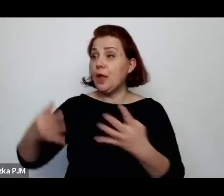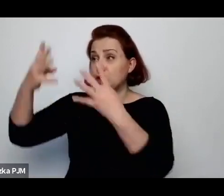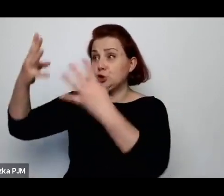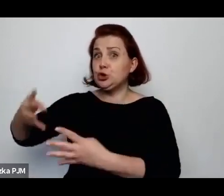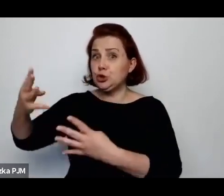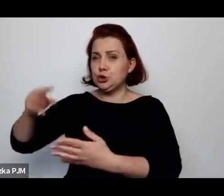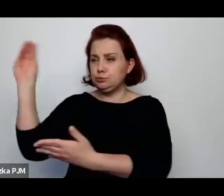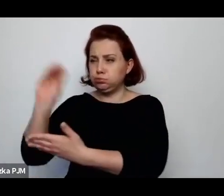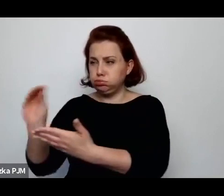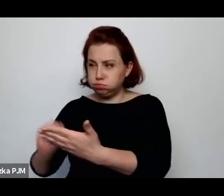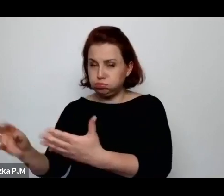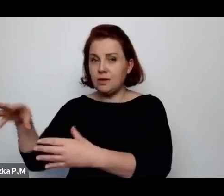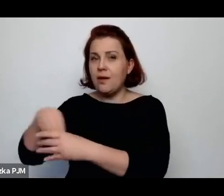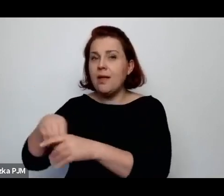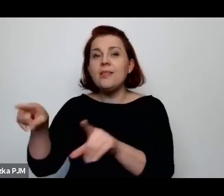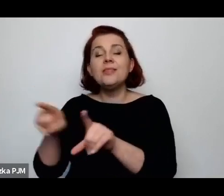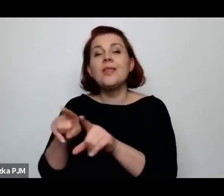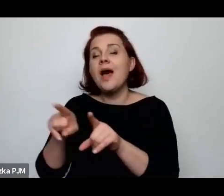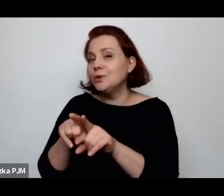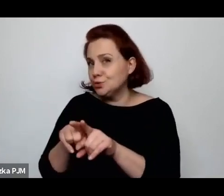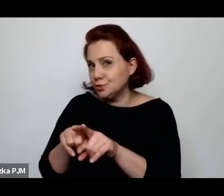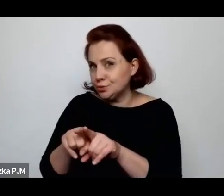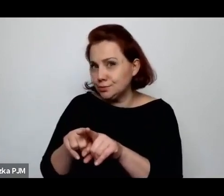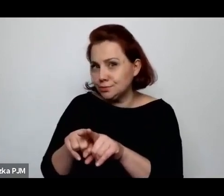mówimy o pewnym obrazie tutaj przekazanym.